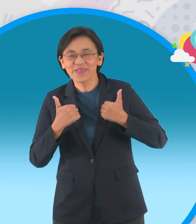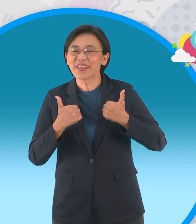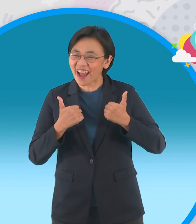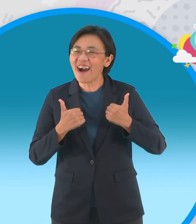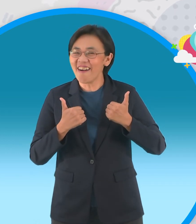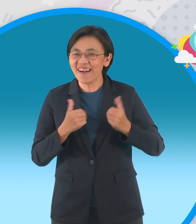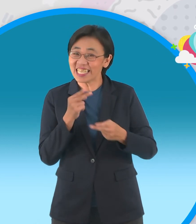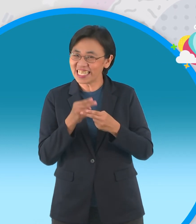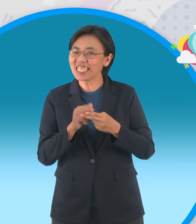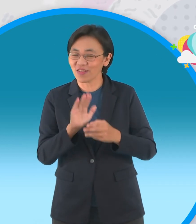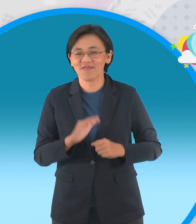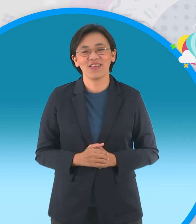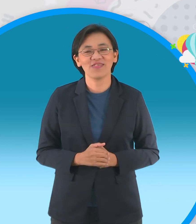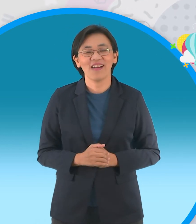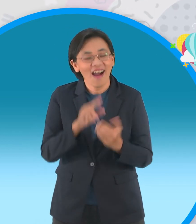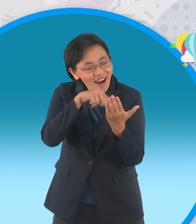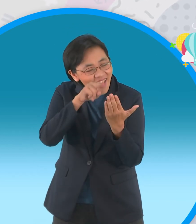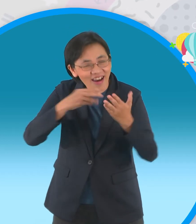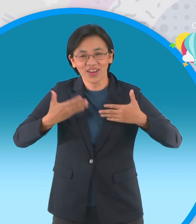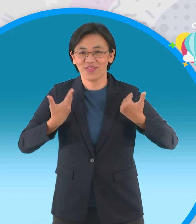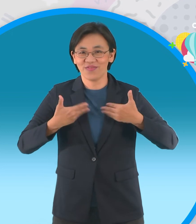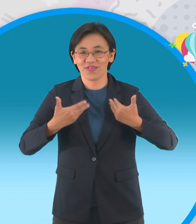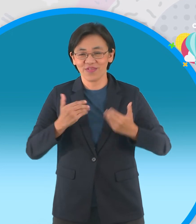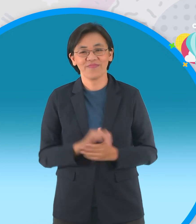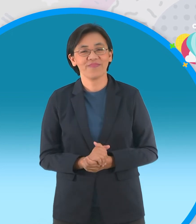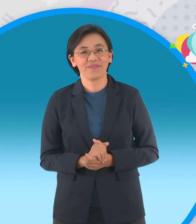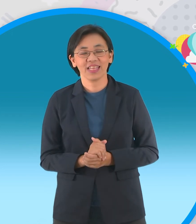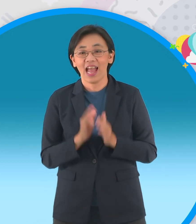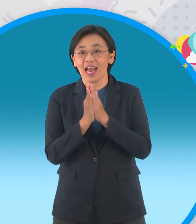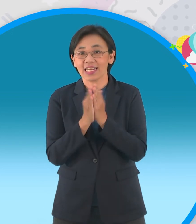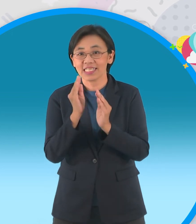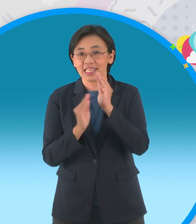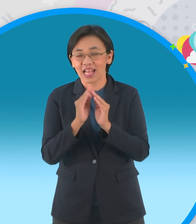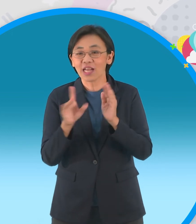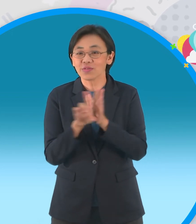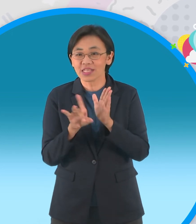ต้องมีเสียงกุ้งกิ้งด้วยนะจ๊ะ อ่านกันให้สนุกนะจ๊ะ นิทานอีกเรื่องนึง